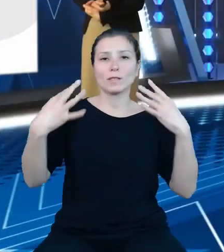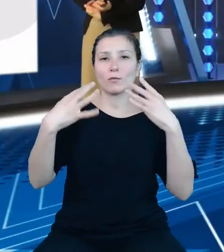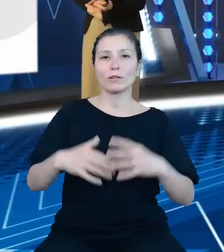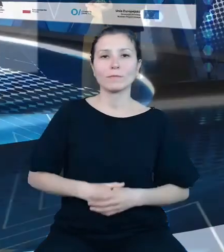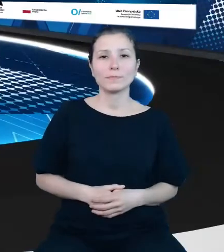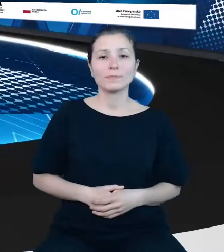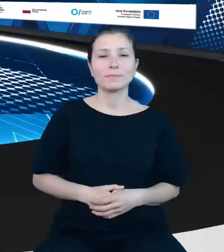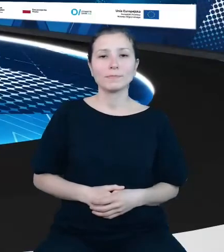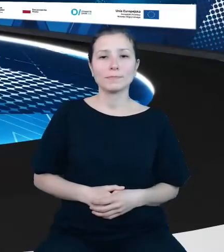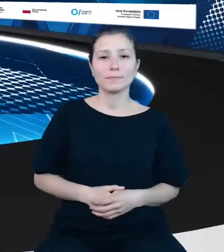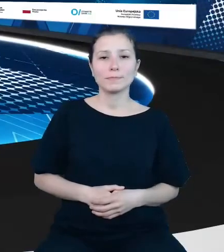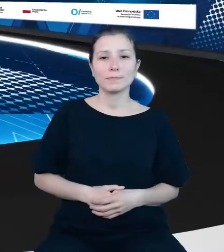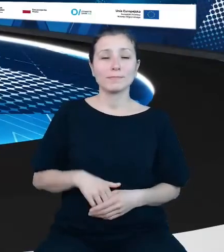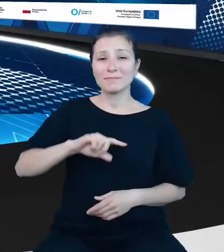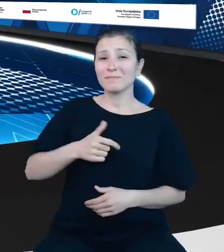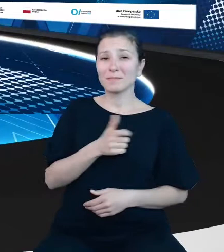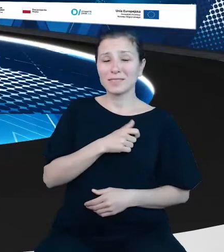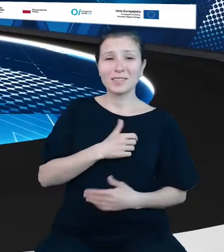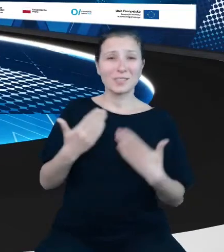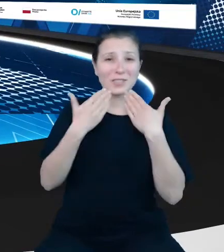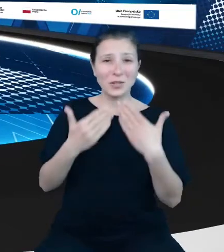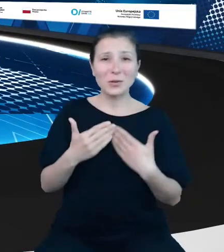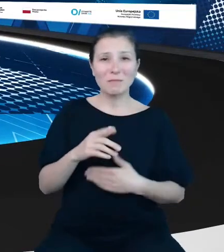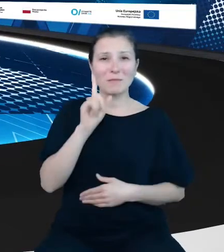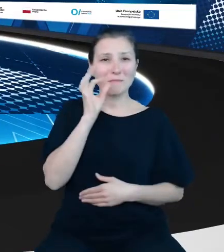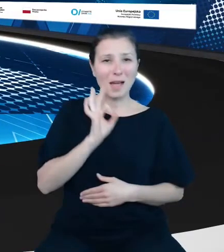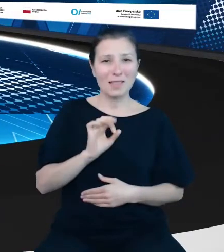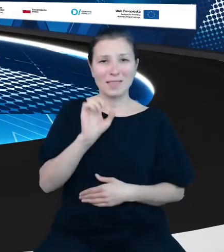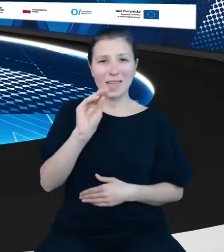To my serdecznie dziękujemy, Pani Ewo, i od razu zapraszamy państwa do